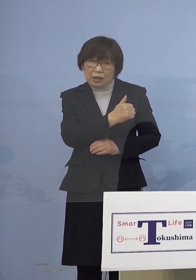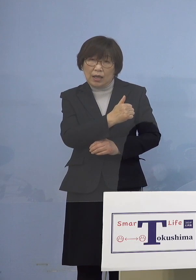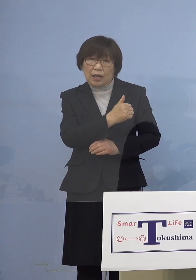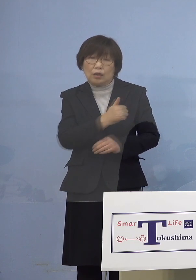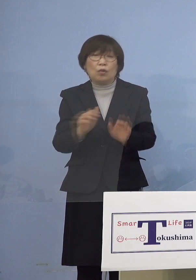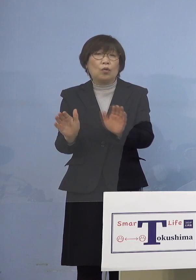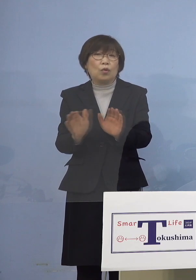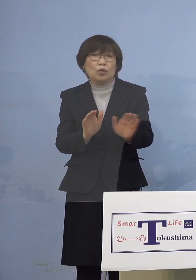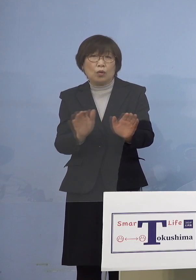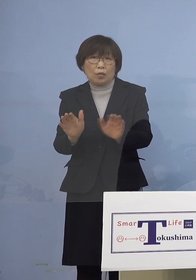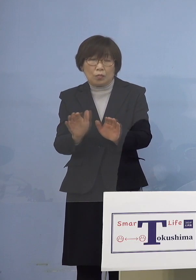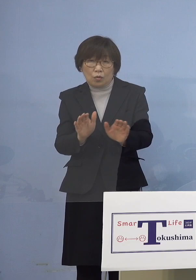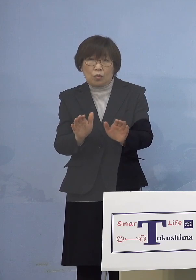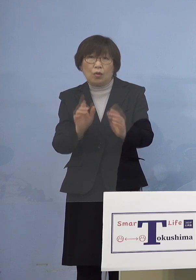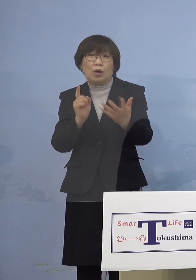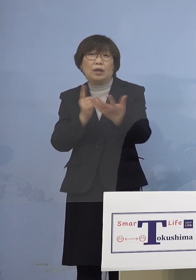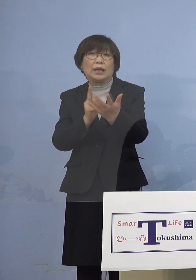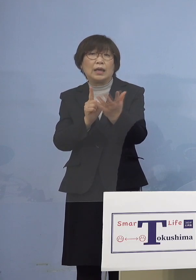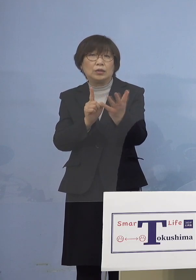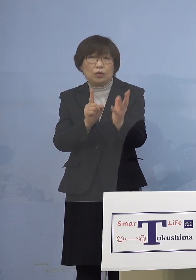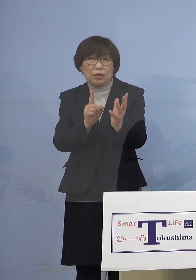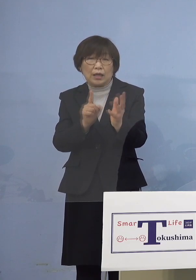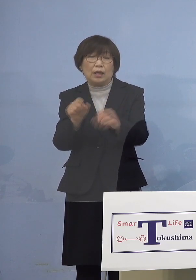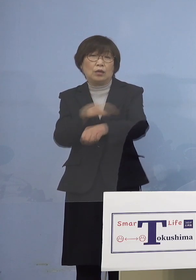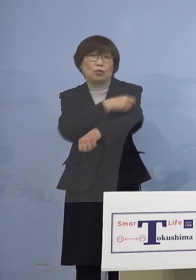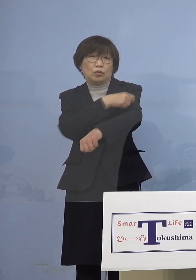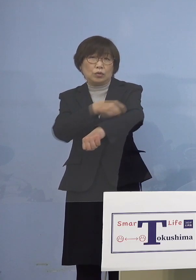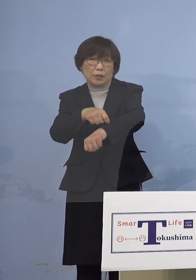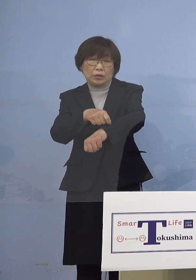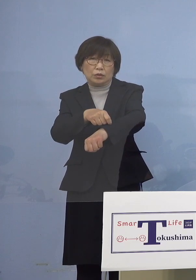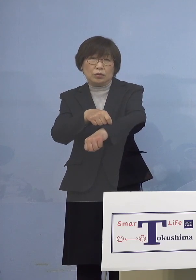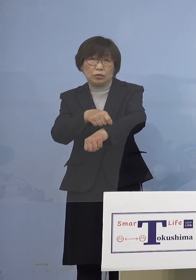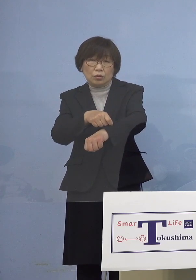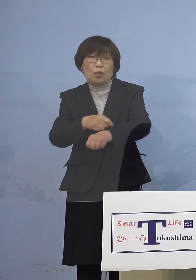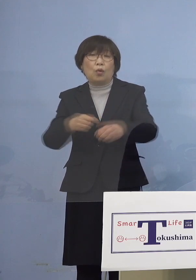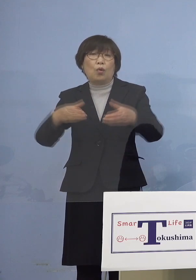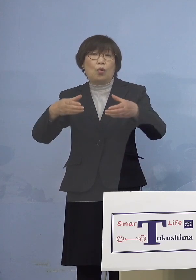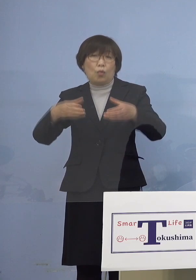特別枠による接種を開始いたします